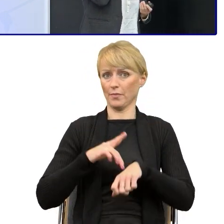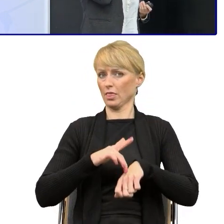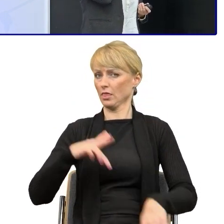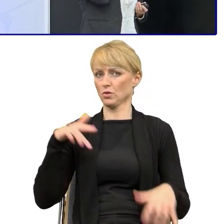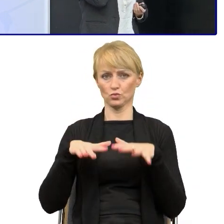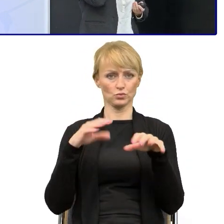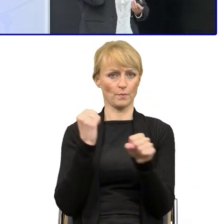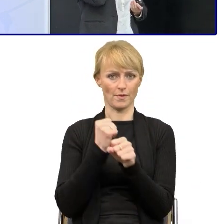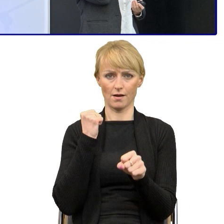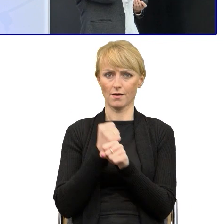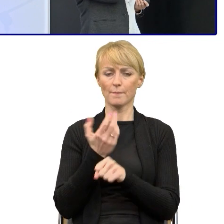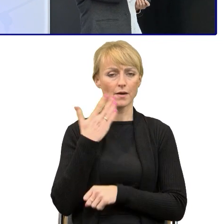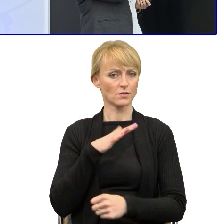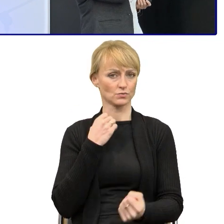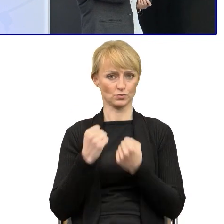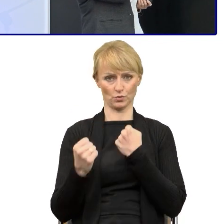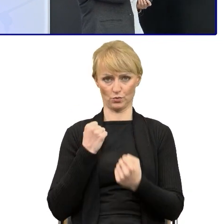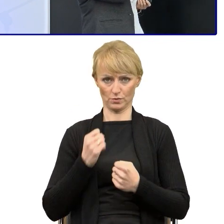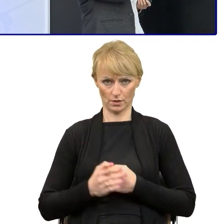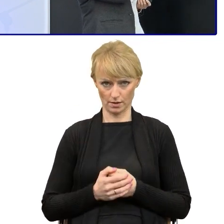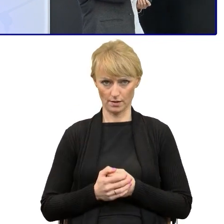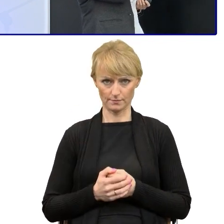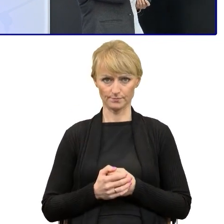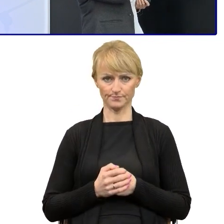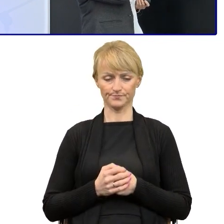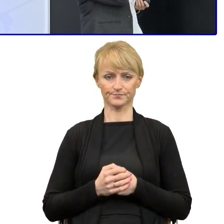to jest to bardzo trudne i jest dużym wyzwaniem.